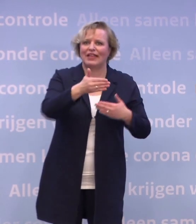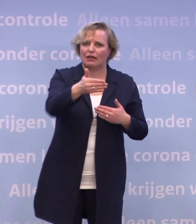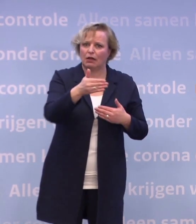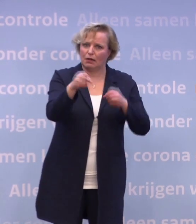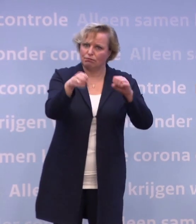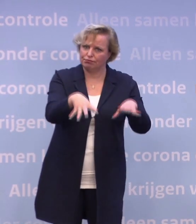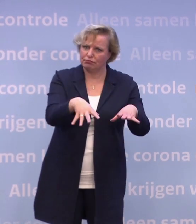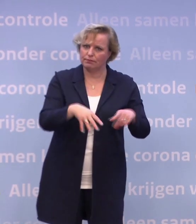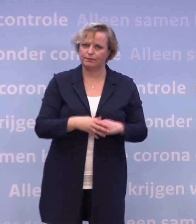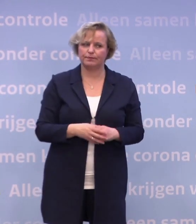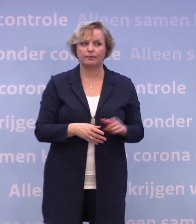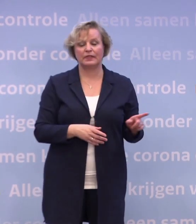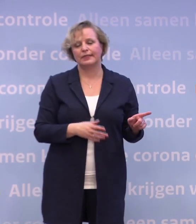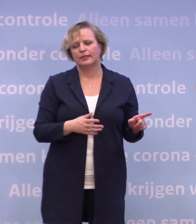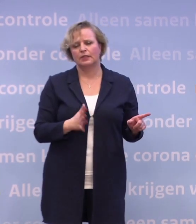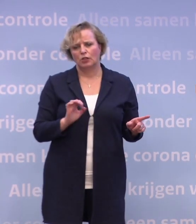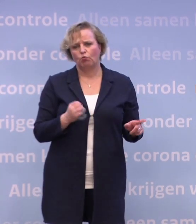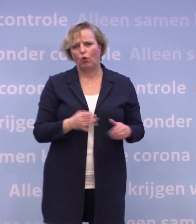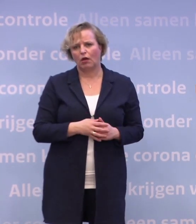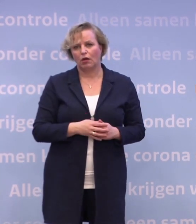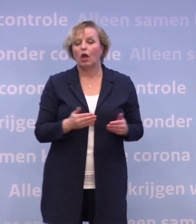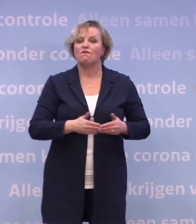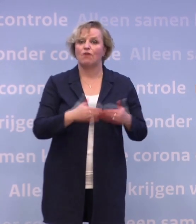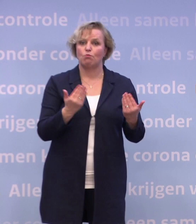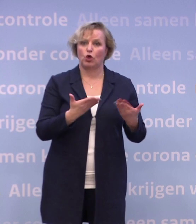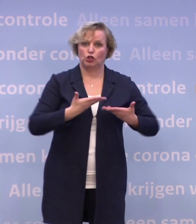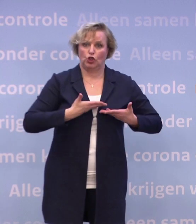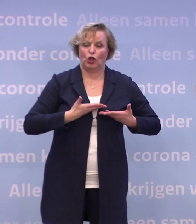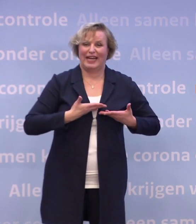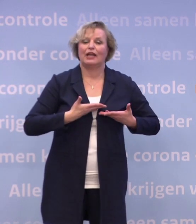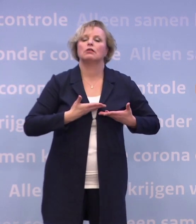We hebben vanmorgen, hebben we weer nieuwe informatie gekregen... ...over de levering van BioNTech/Pfizer.